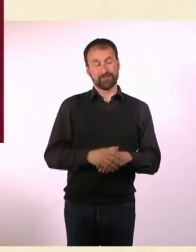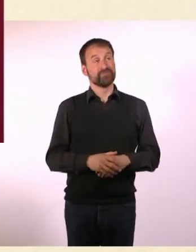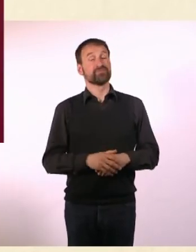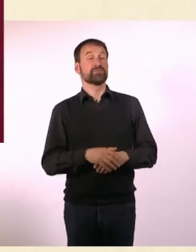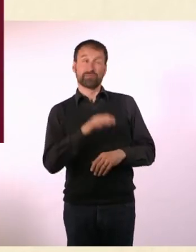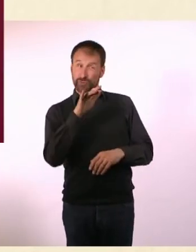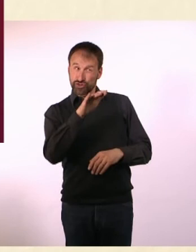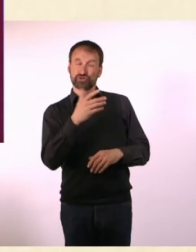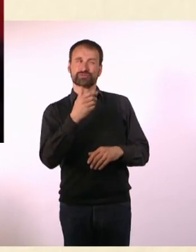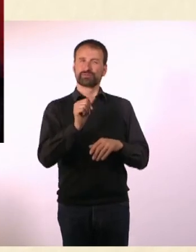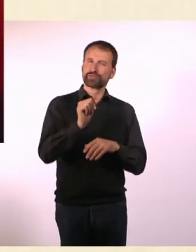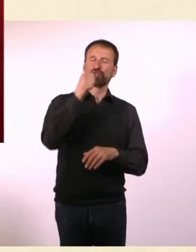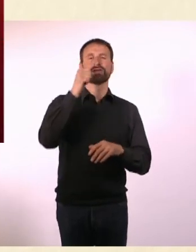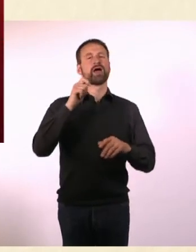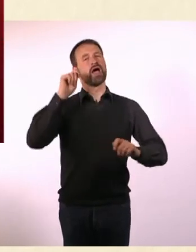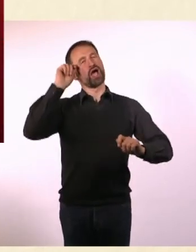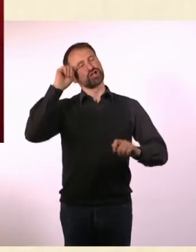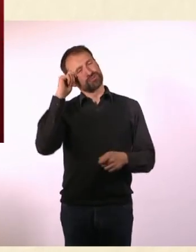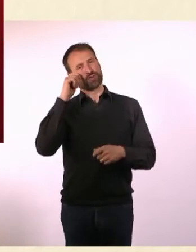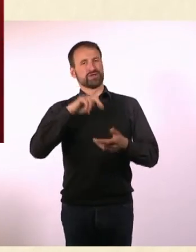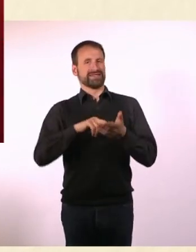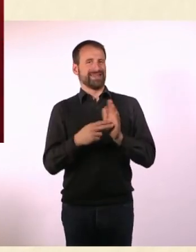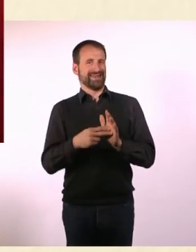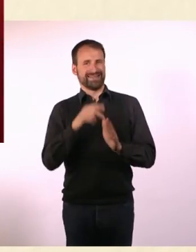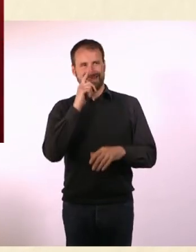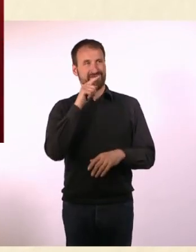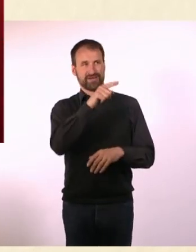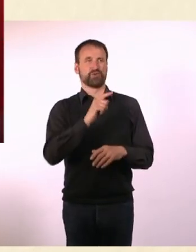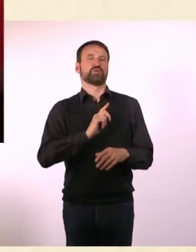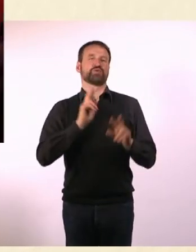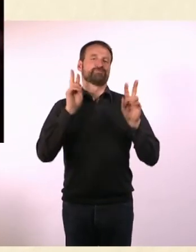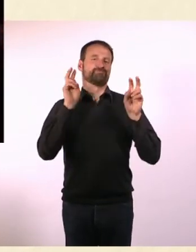Hast Du eine besondere Entspannungs- Technik, wenn Du in Sozial-Stress bist?